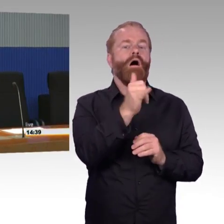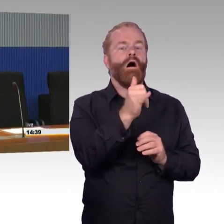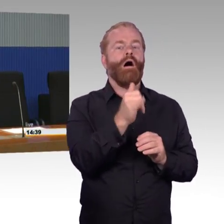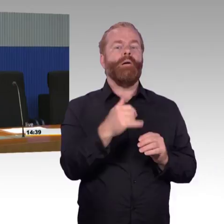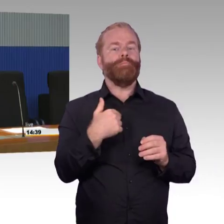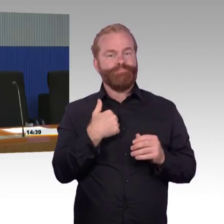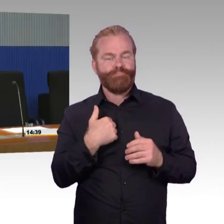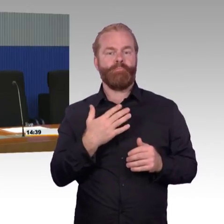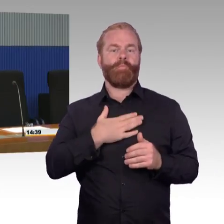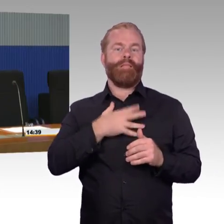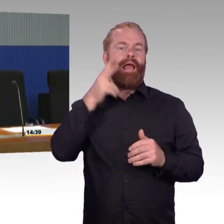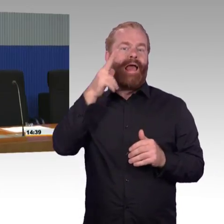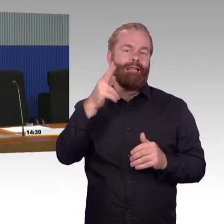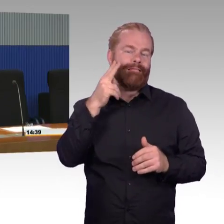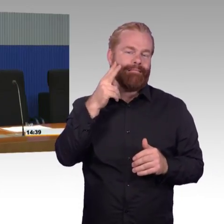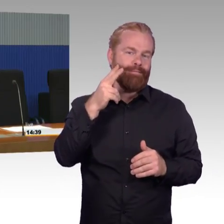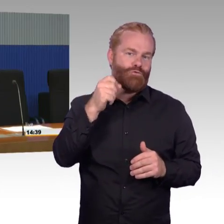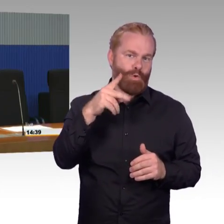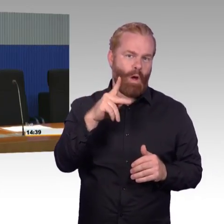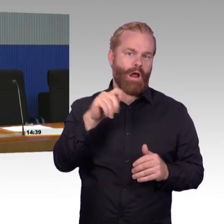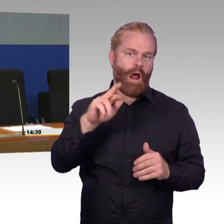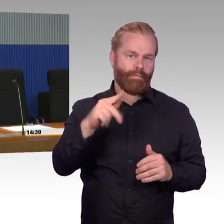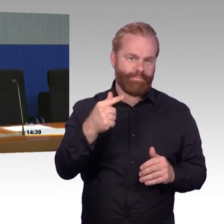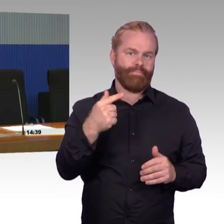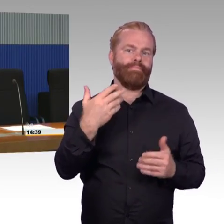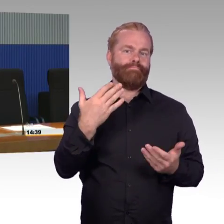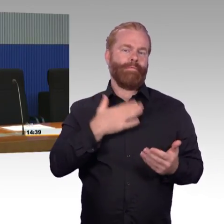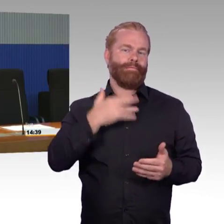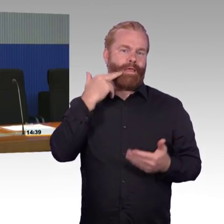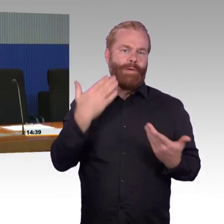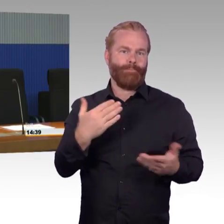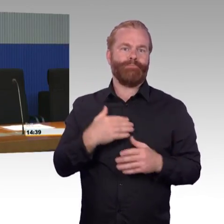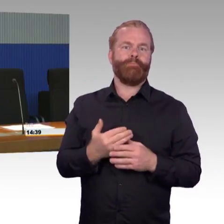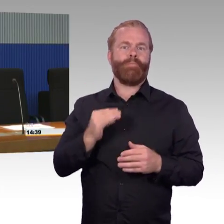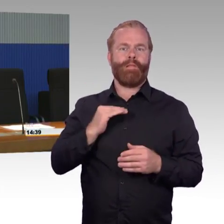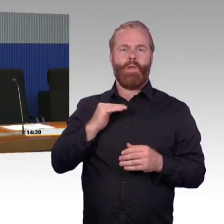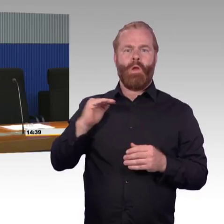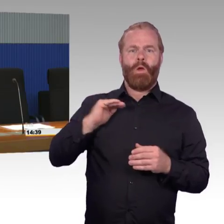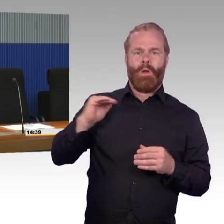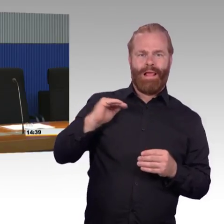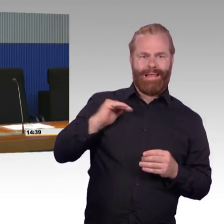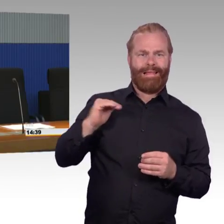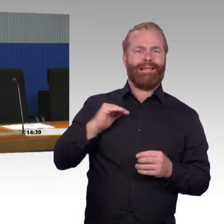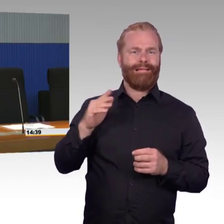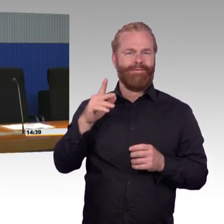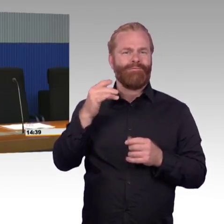Im Wesentlichen mit dem Thema Barrierefreiheit und jetzt zuletzt auch mit dem Thema Bahnsteighöhen betraut. Vielleicht es war ein ganzer Schwung von Fragen,